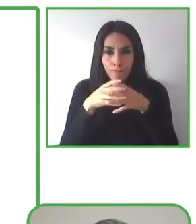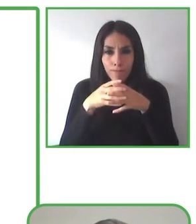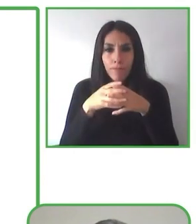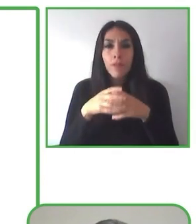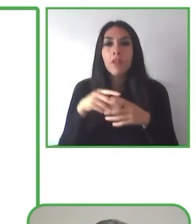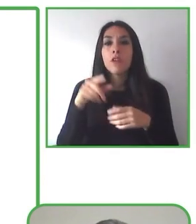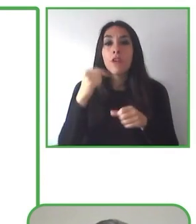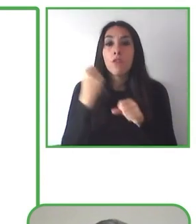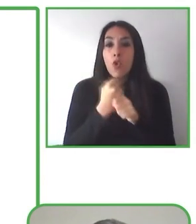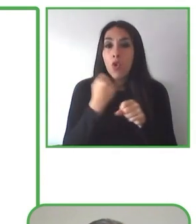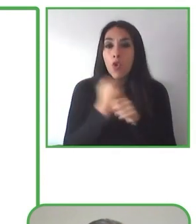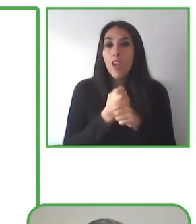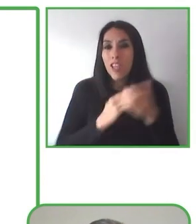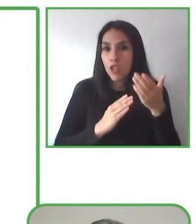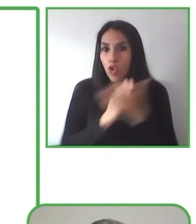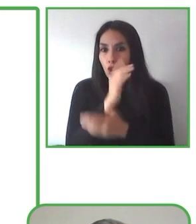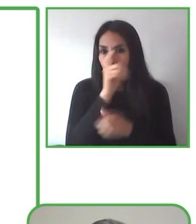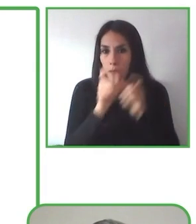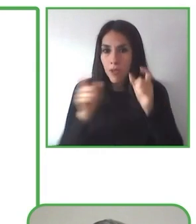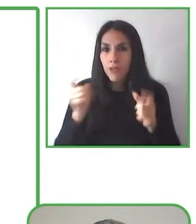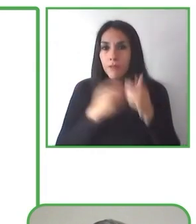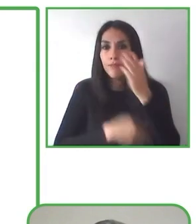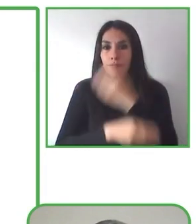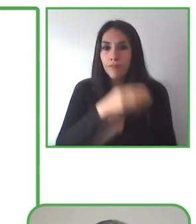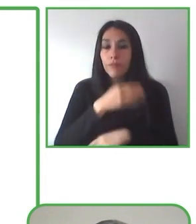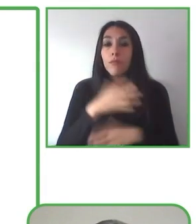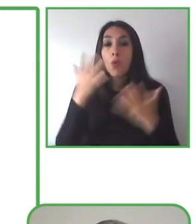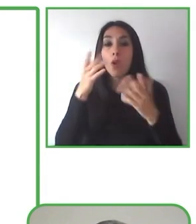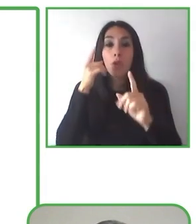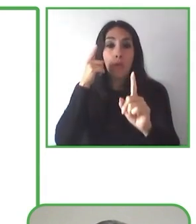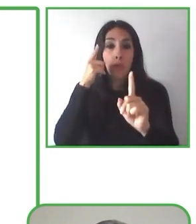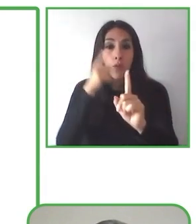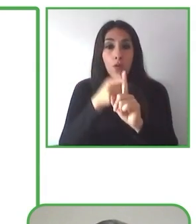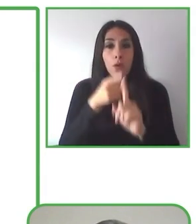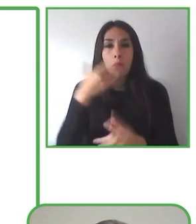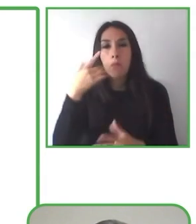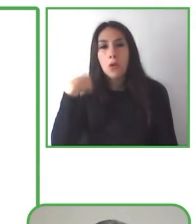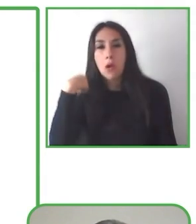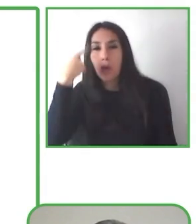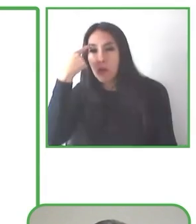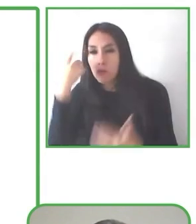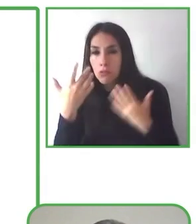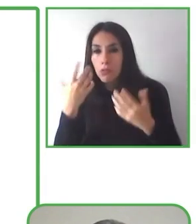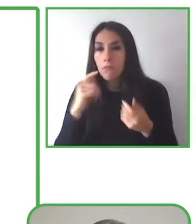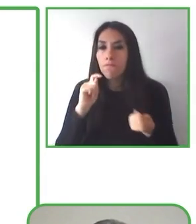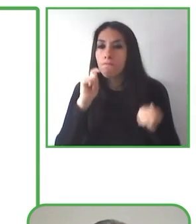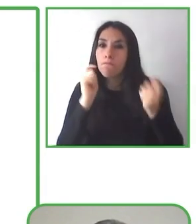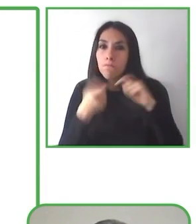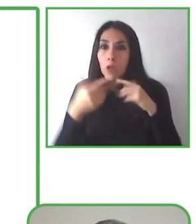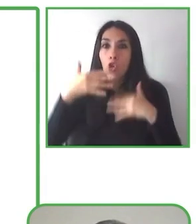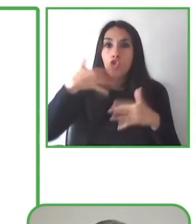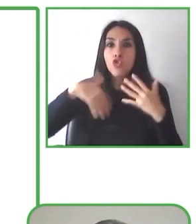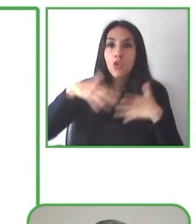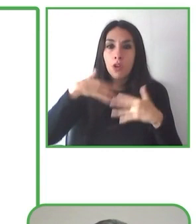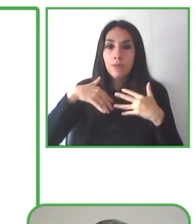de las personas. Pero las personas con discapacidad se enfrentan a múltiples barreras al momento de acceder a ella.